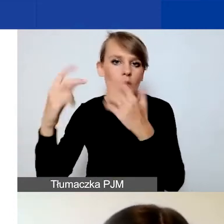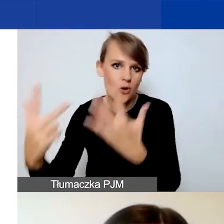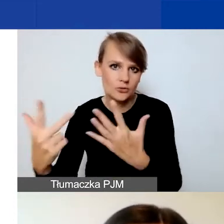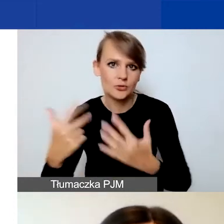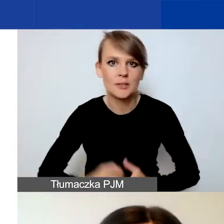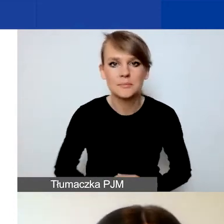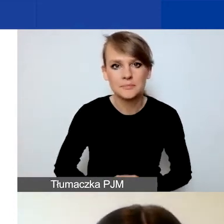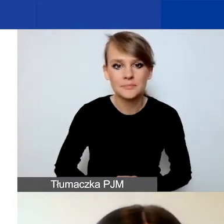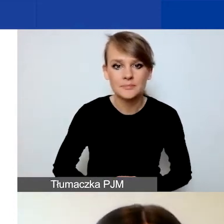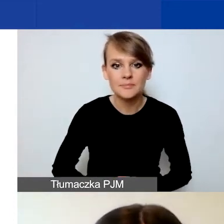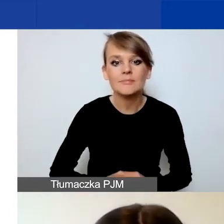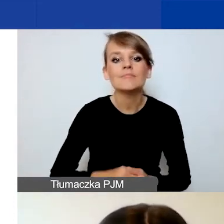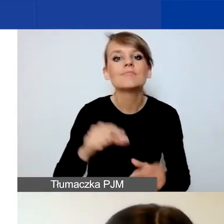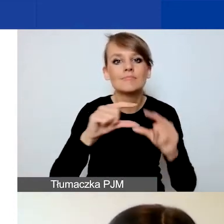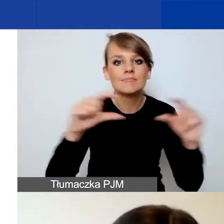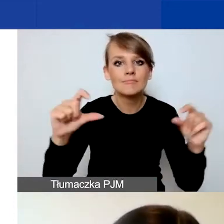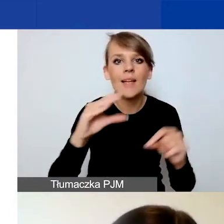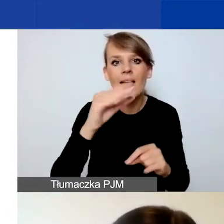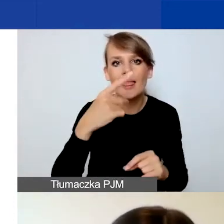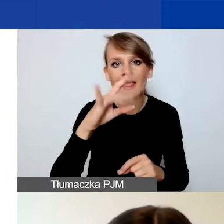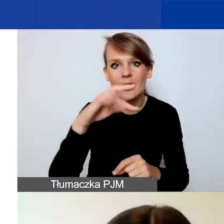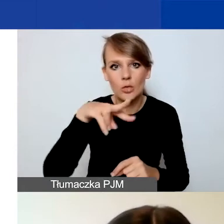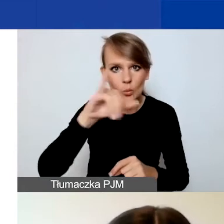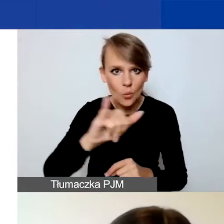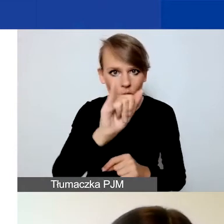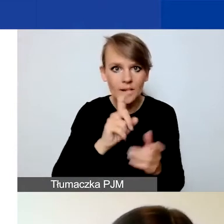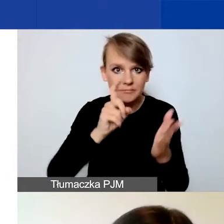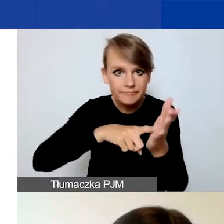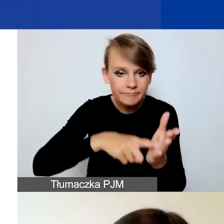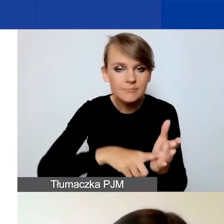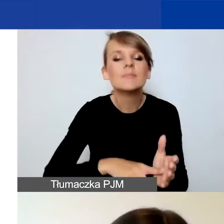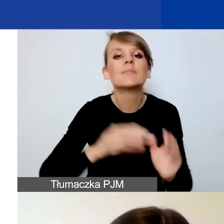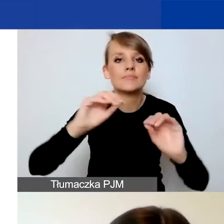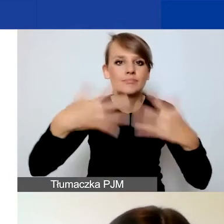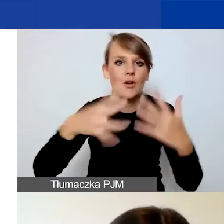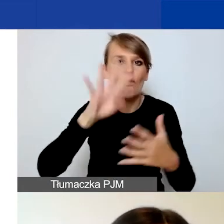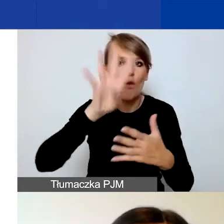Po kliknięciu przycisku "Edytuj" pojawi się już sam formularz wniosku.